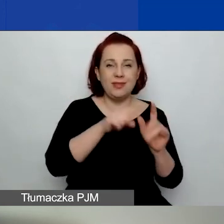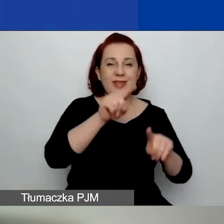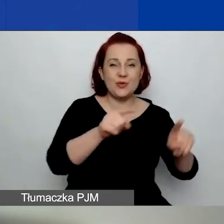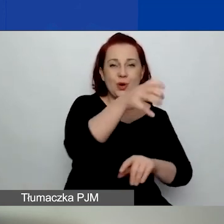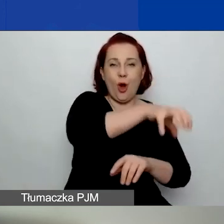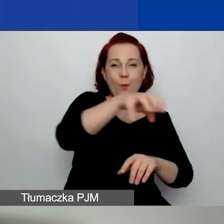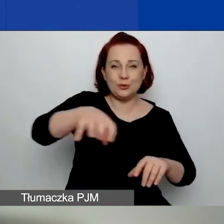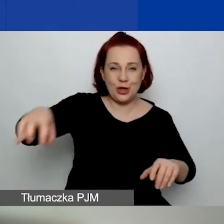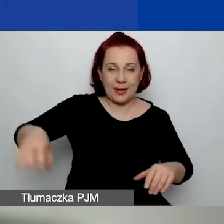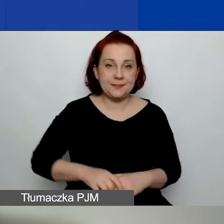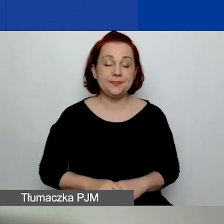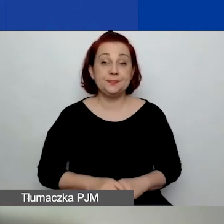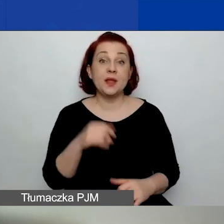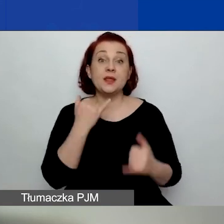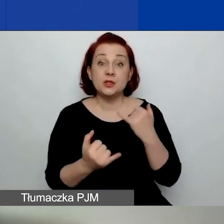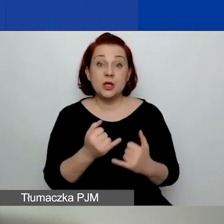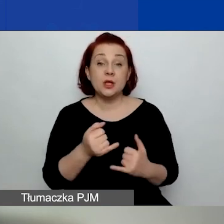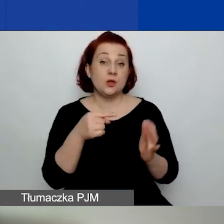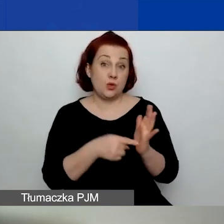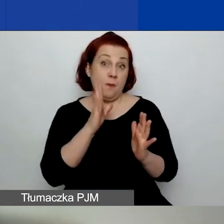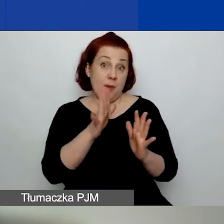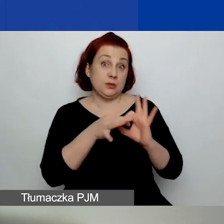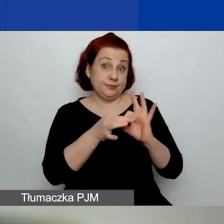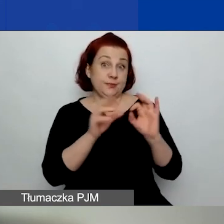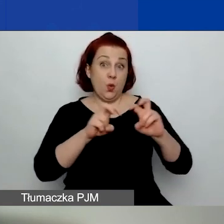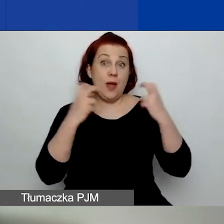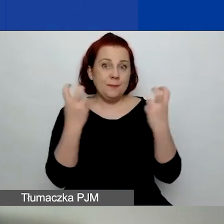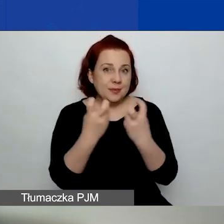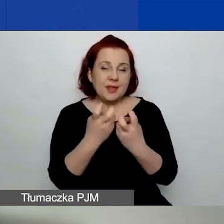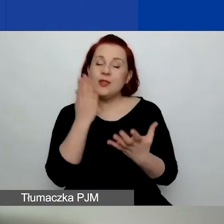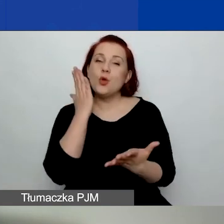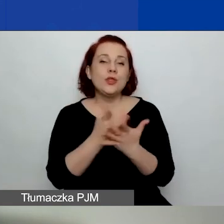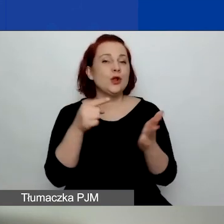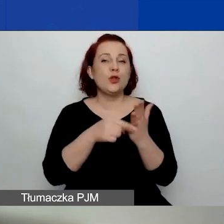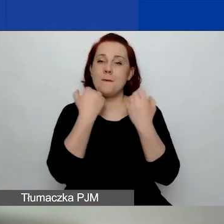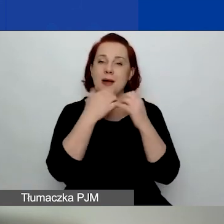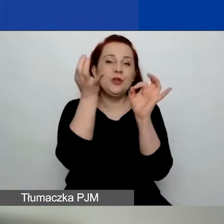Jeżeli będziemy robić w tej kwestii webinaria, to właśnie w sprawie uszczegółowień, o czym za chwilę.